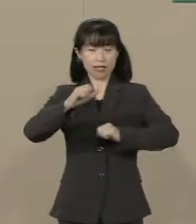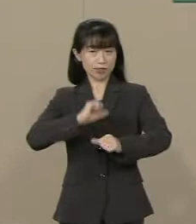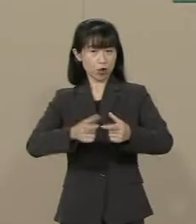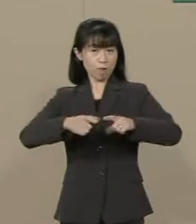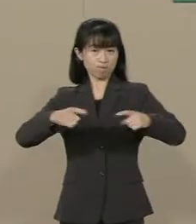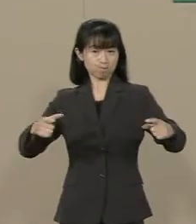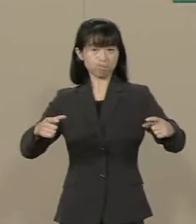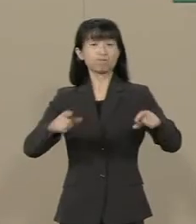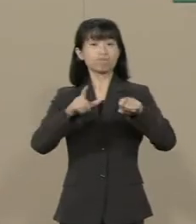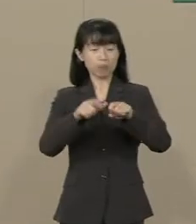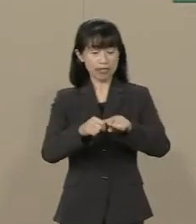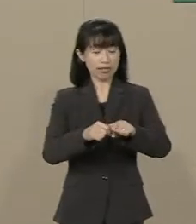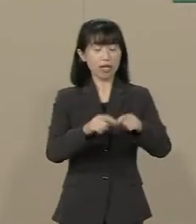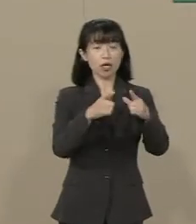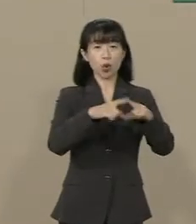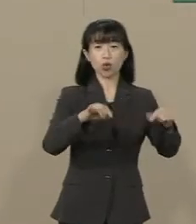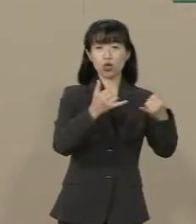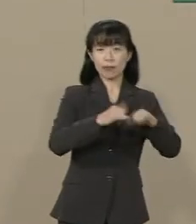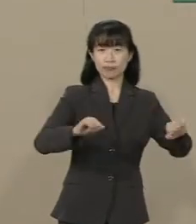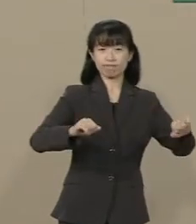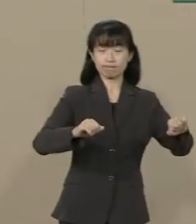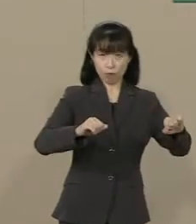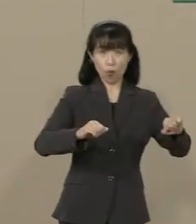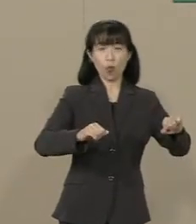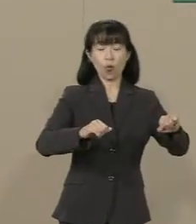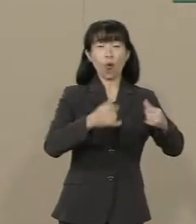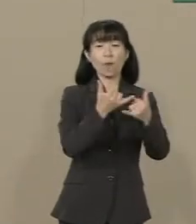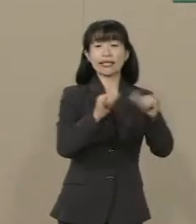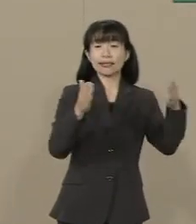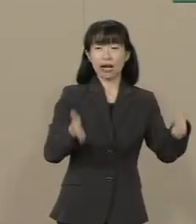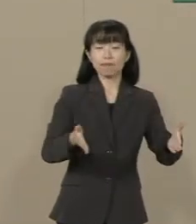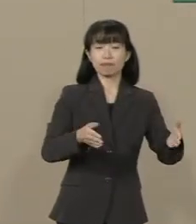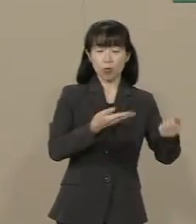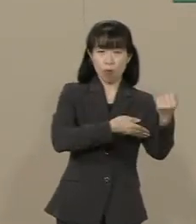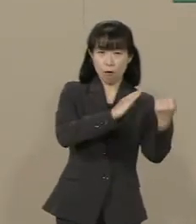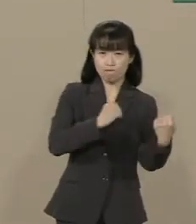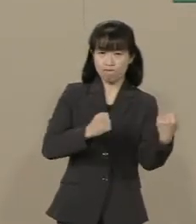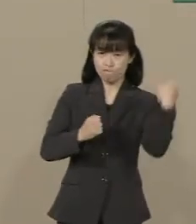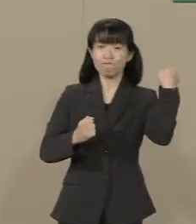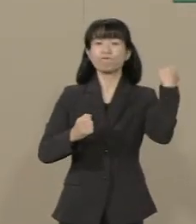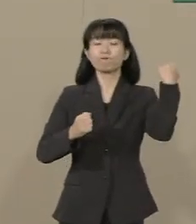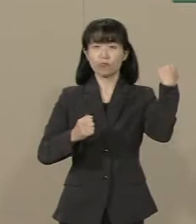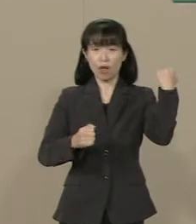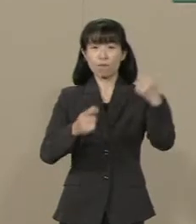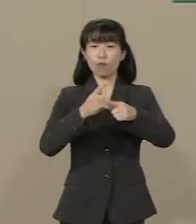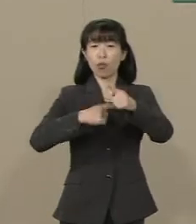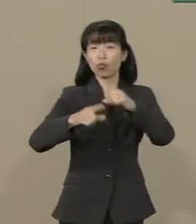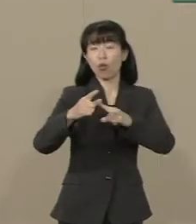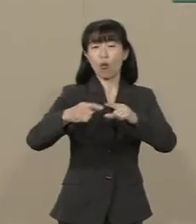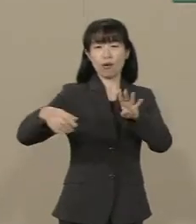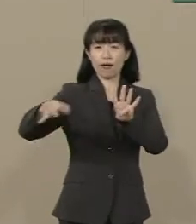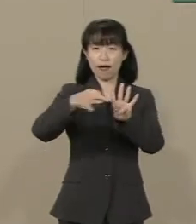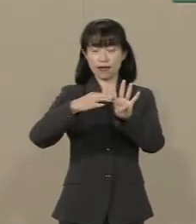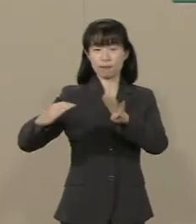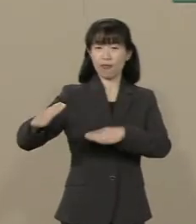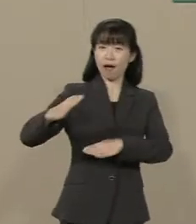国民の活力・民間の活力が 引き出されて さらに景気はよくなっていきます